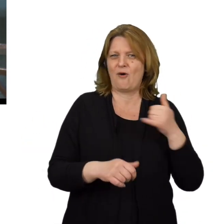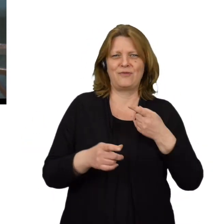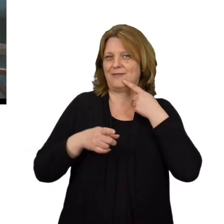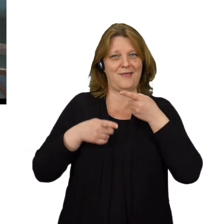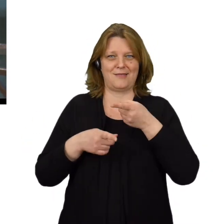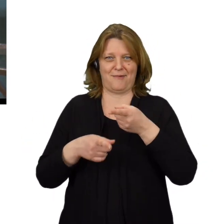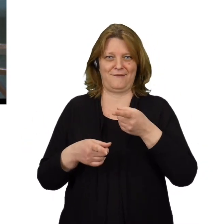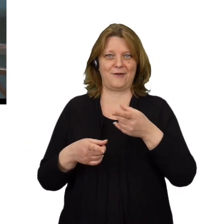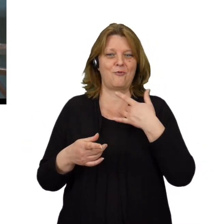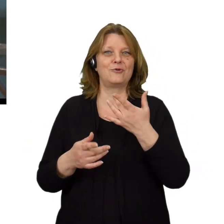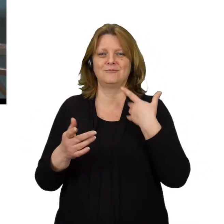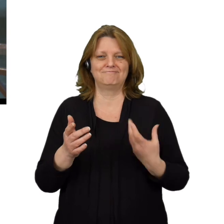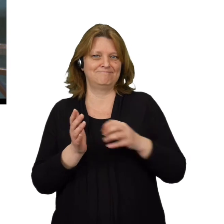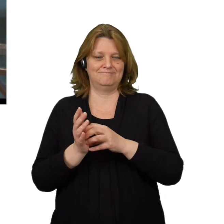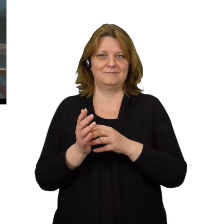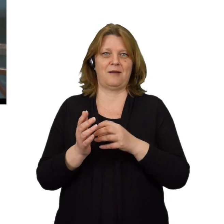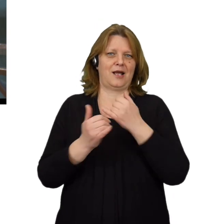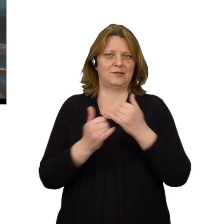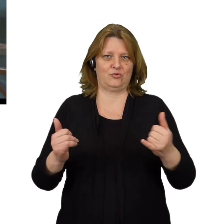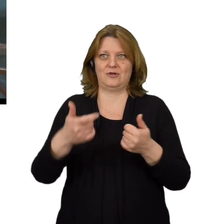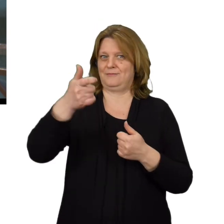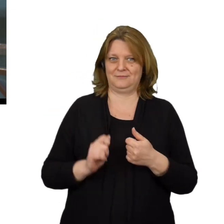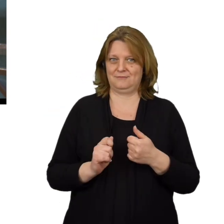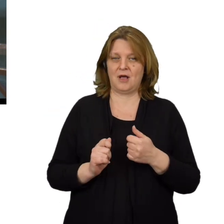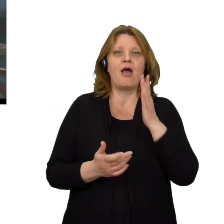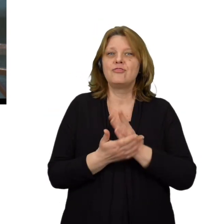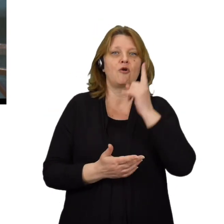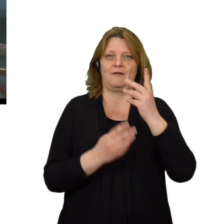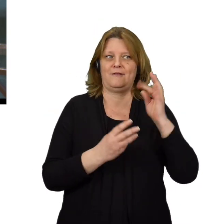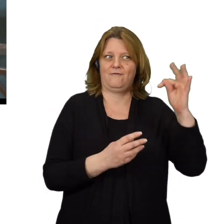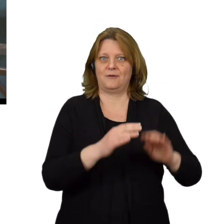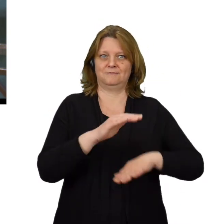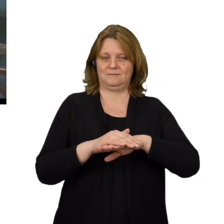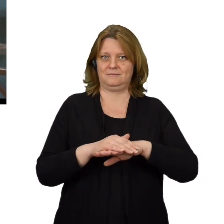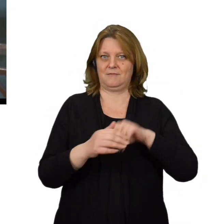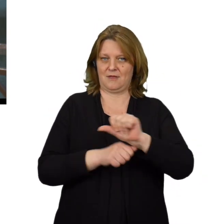nie namawiają użytkowników do instalacji aplikacji, poza tymi rekomendowanymi przez ich firmę.